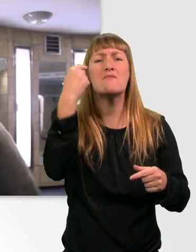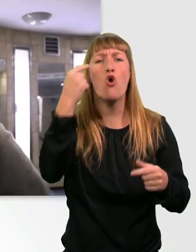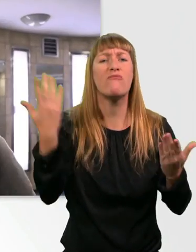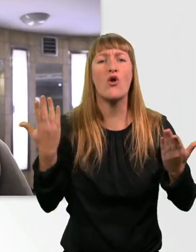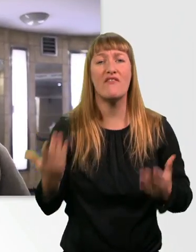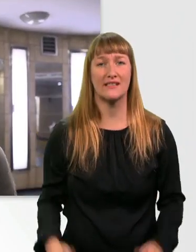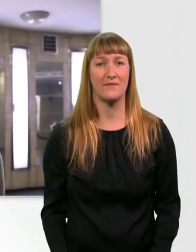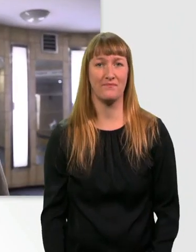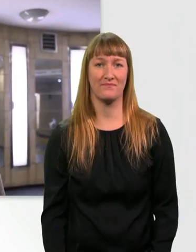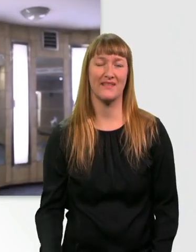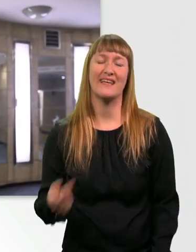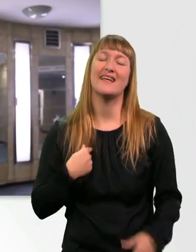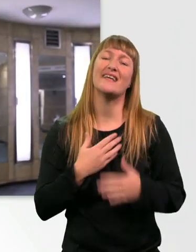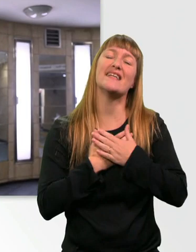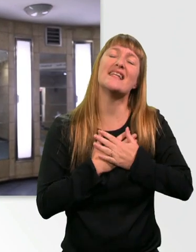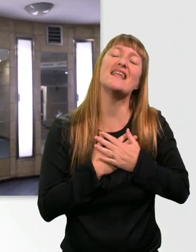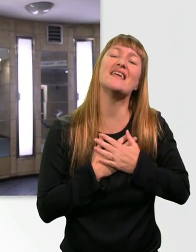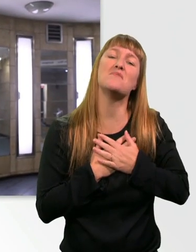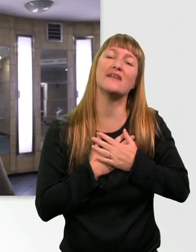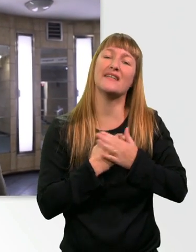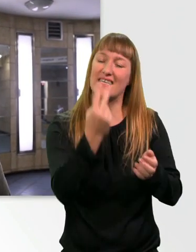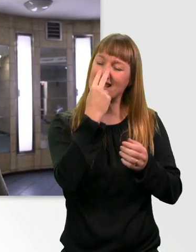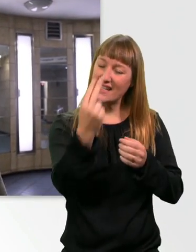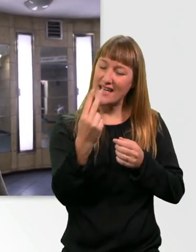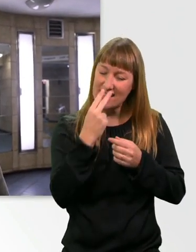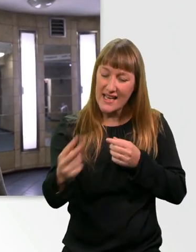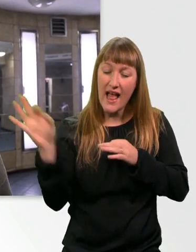Ich liebe es, wie Sehende Leitlinien respektieren, sie niemals blockieren oder darauf rumstehen.